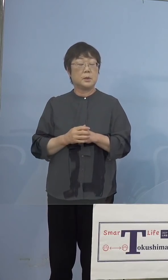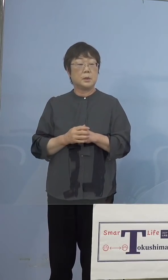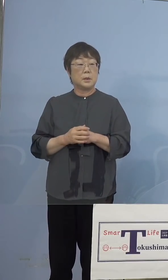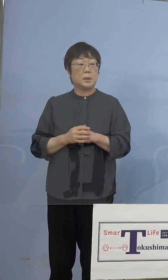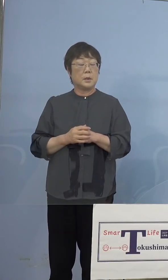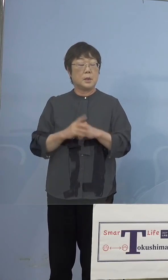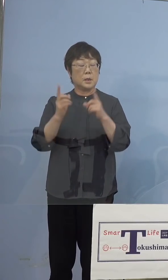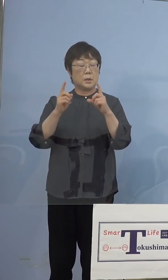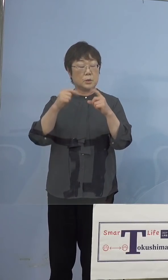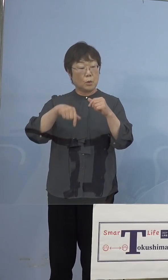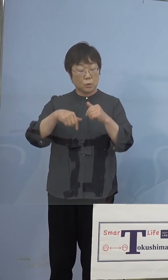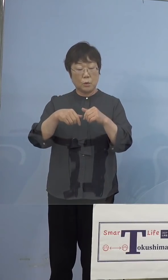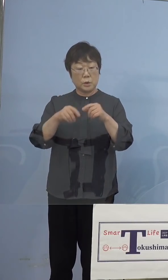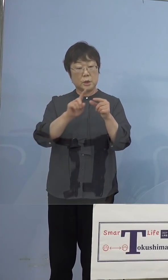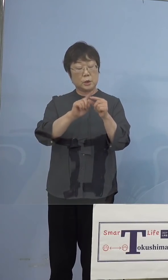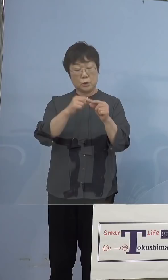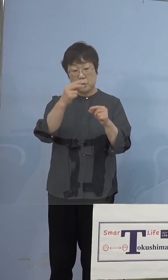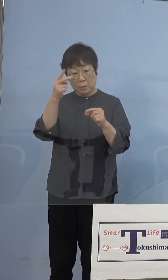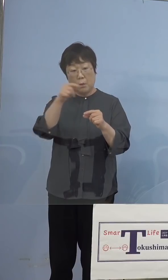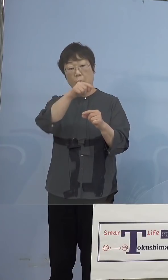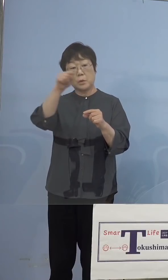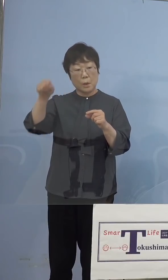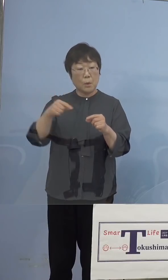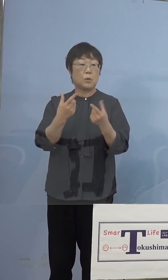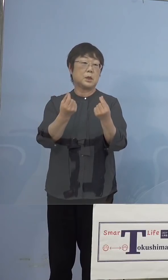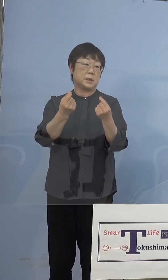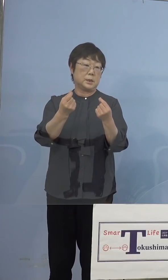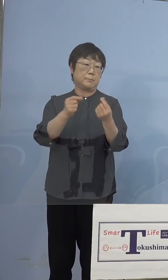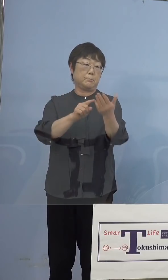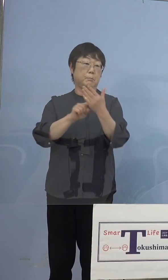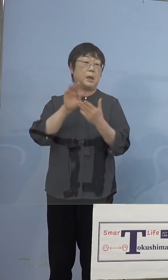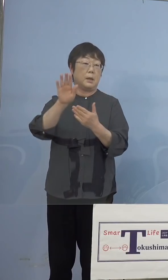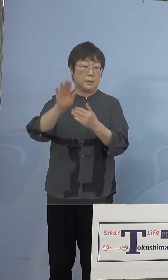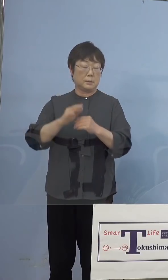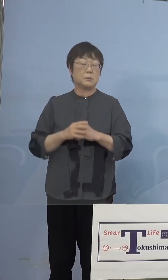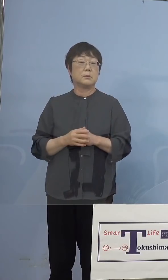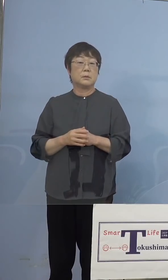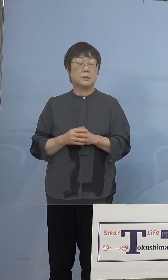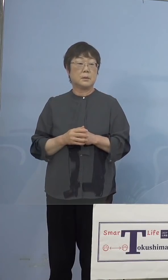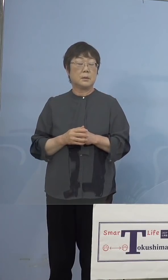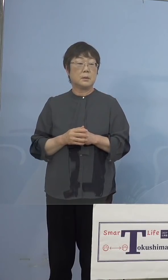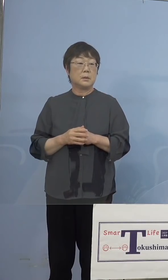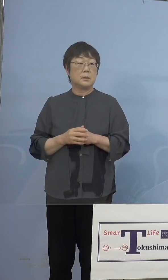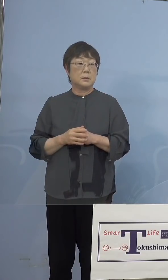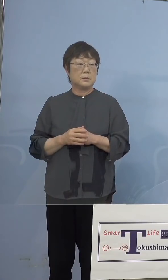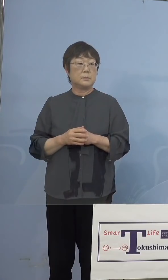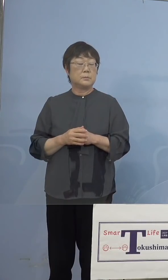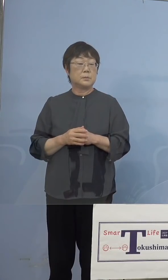やはり同じことがあったということで ありますので、ここのところについて